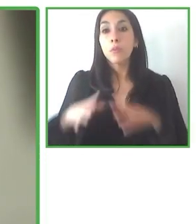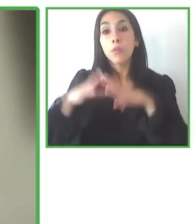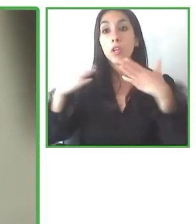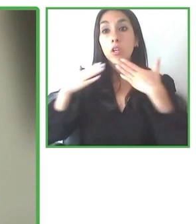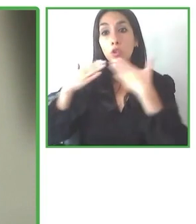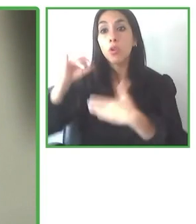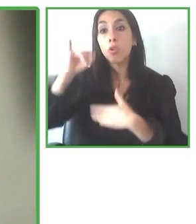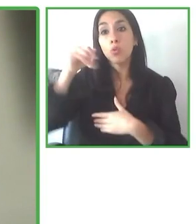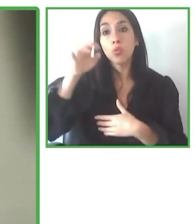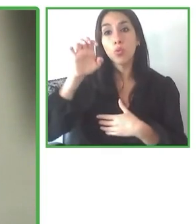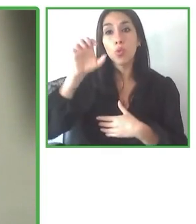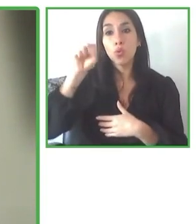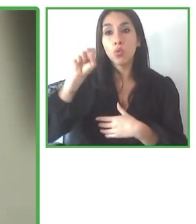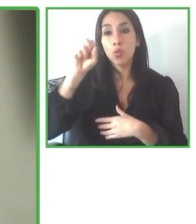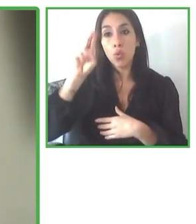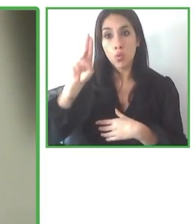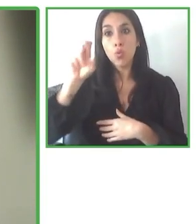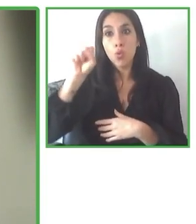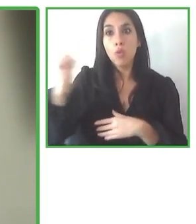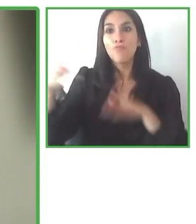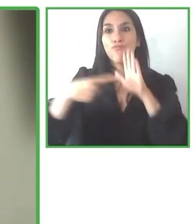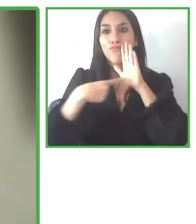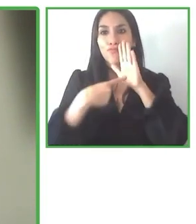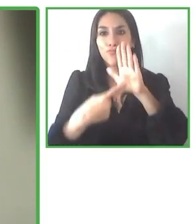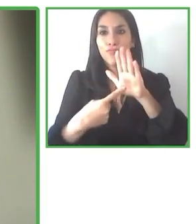necesario poder apalancar recursos externos.